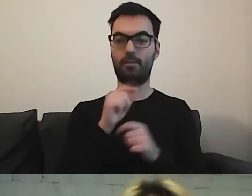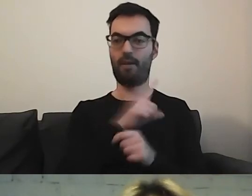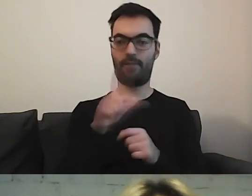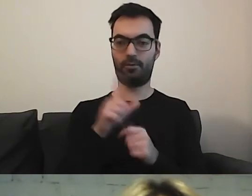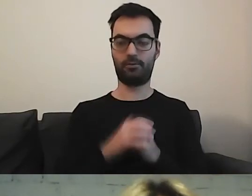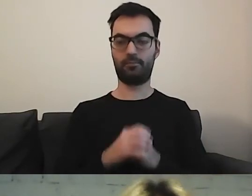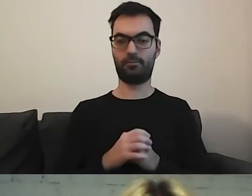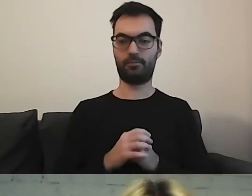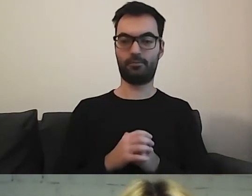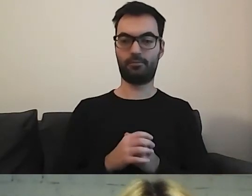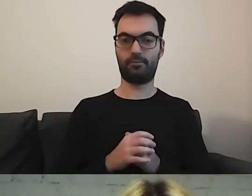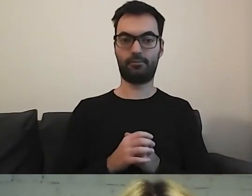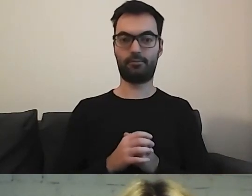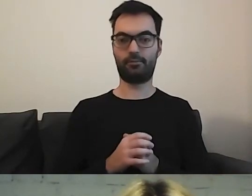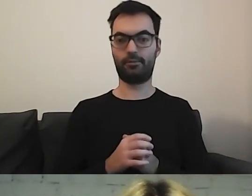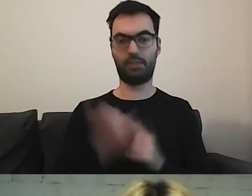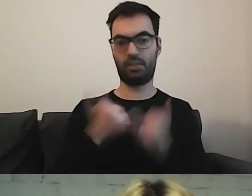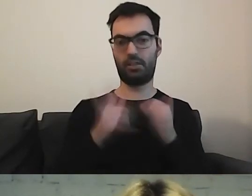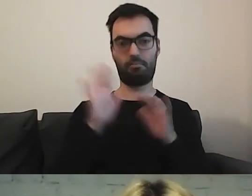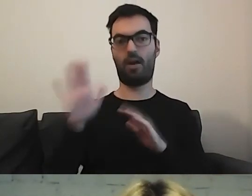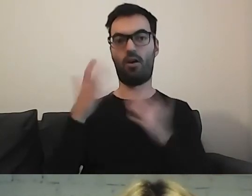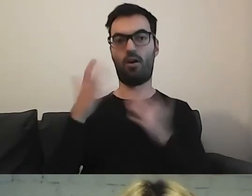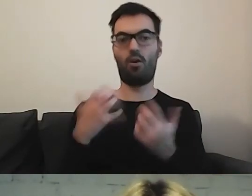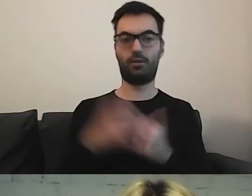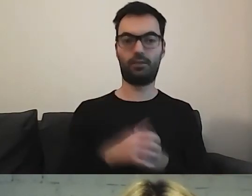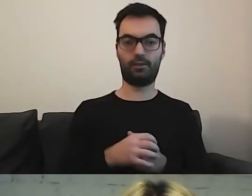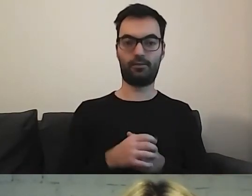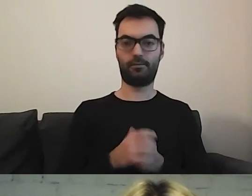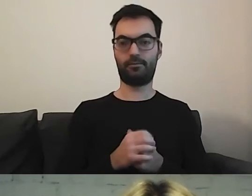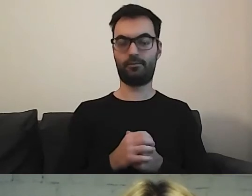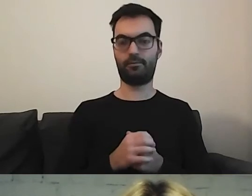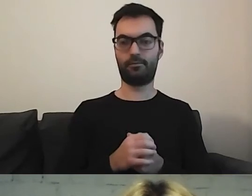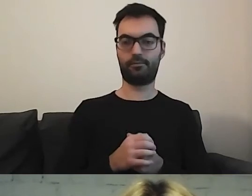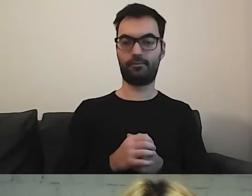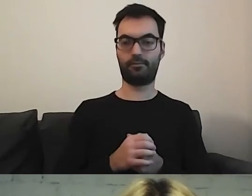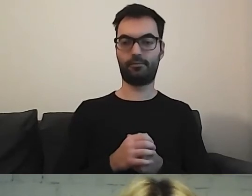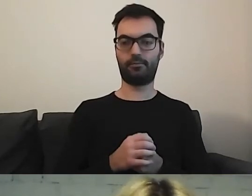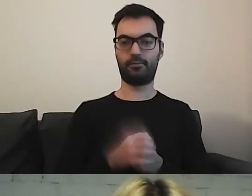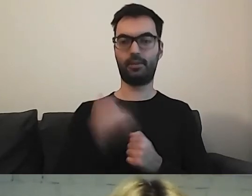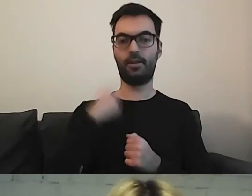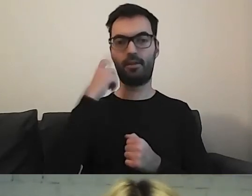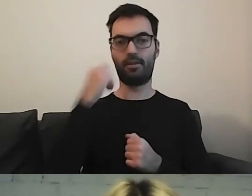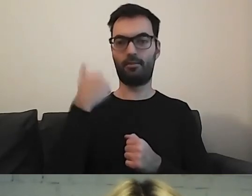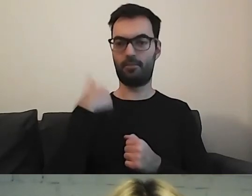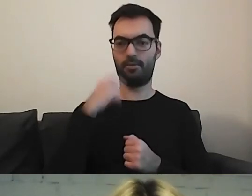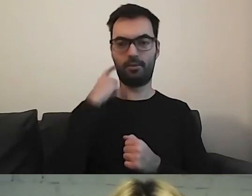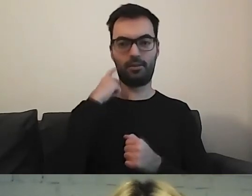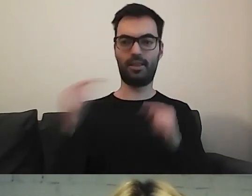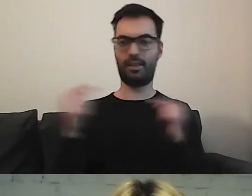Jeżeli miałby chęć się włączyć na sekundkę. Pamiętam, że chyba była dyskusja na ten temat.